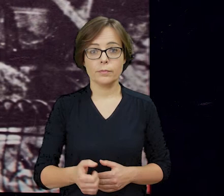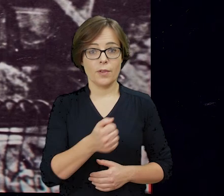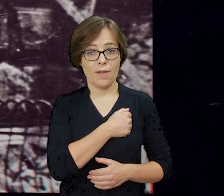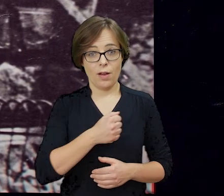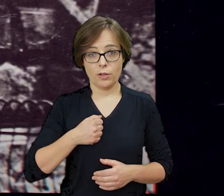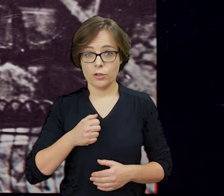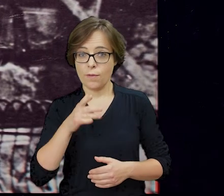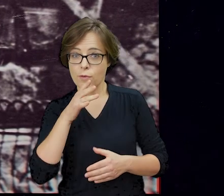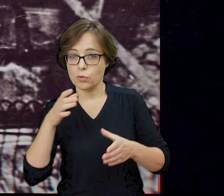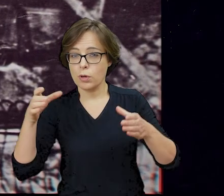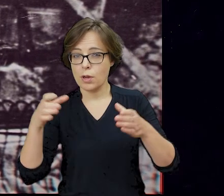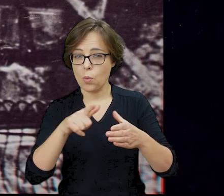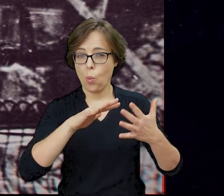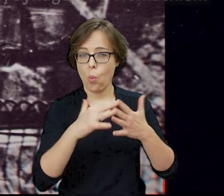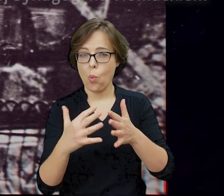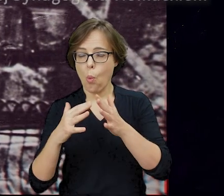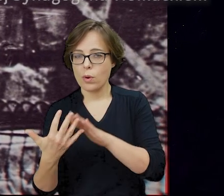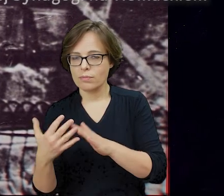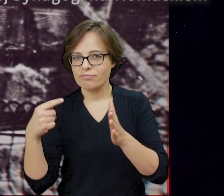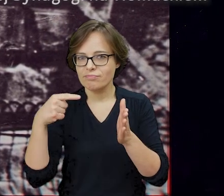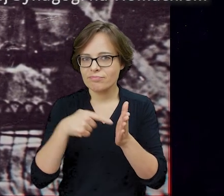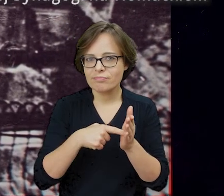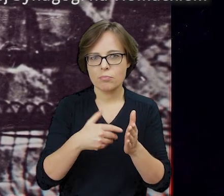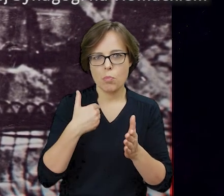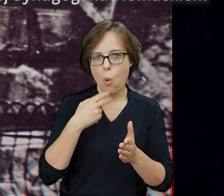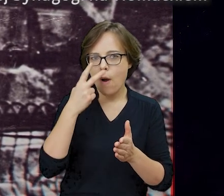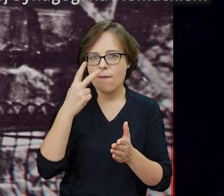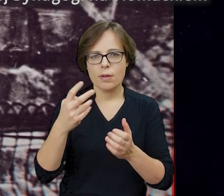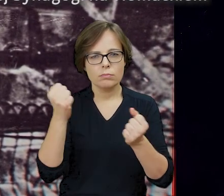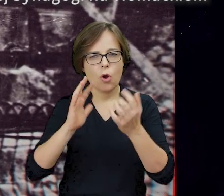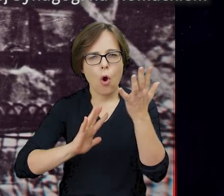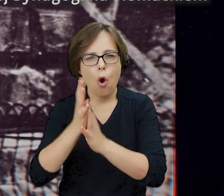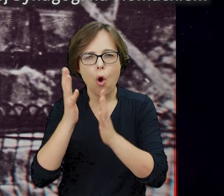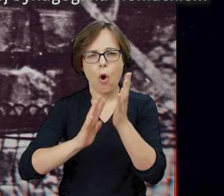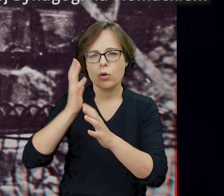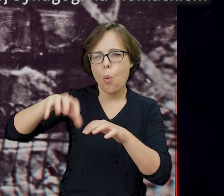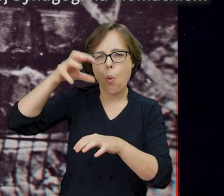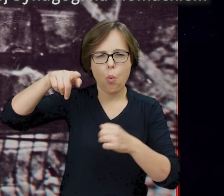Ponad ruinami getta widać było tego wieczoru płomienie i dym, największe od początku wybuchu powstania w warszawskim getcie.